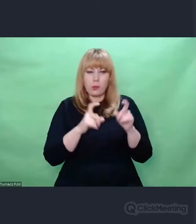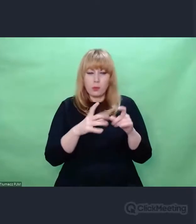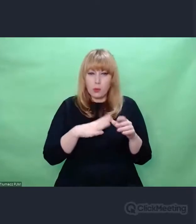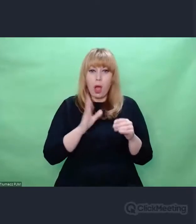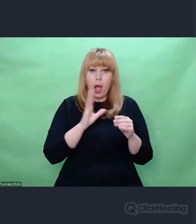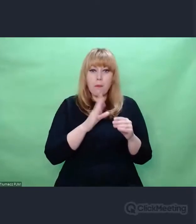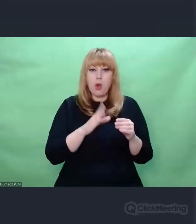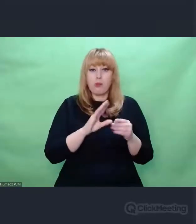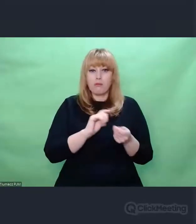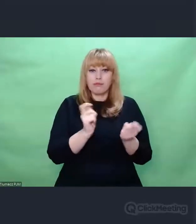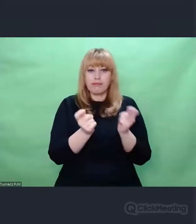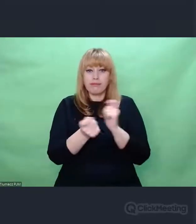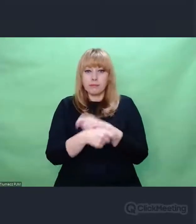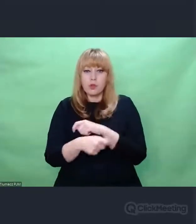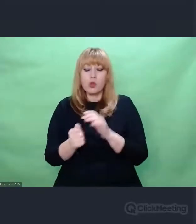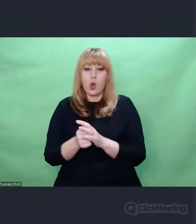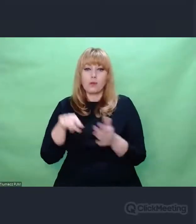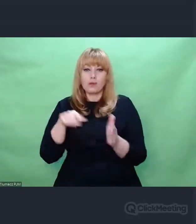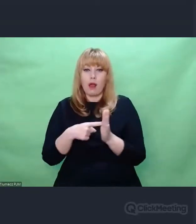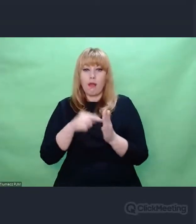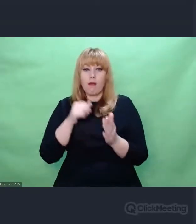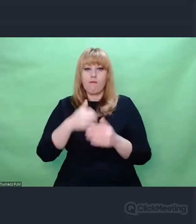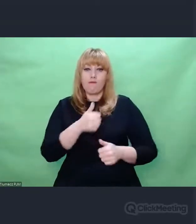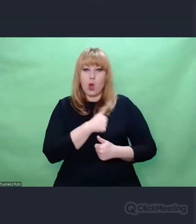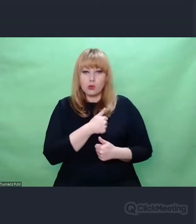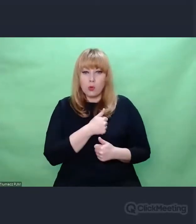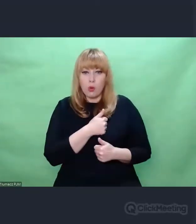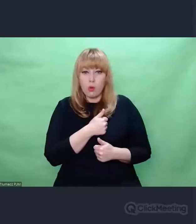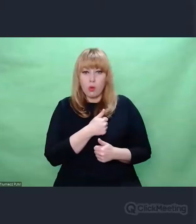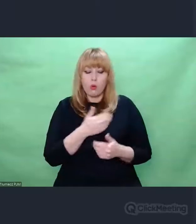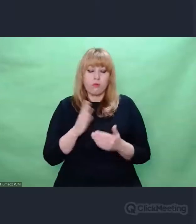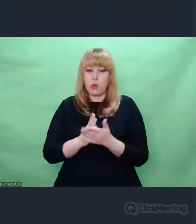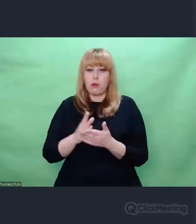wprowadzając łącznice itd., bo to jest bardzo ciekawe, ale nie na dziś.